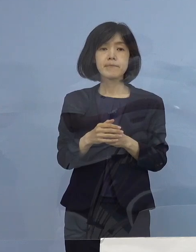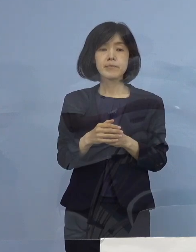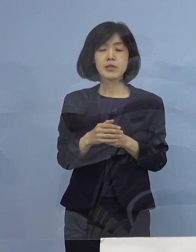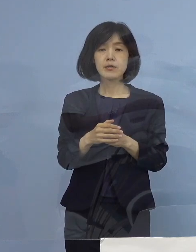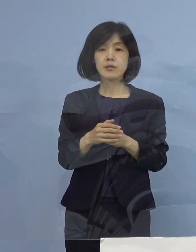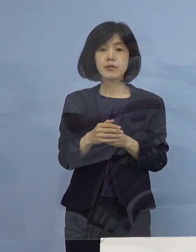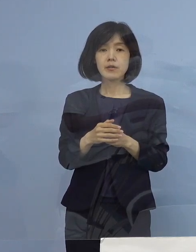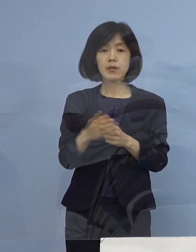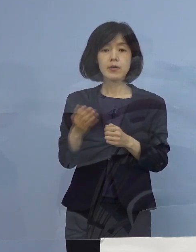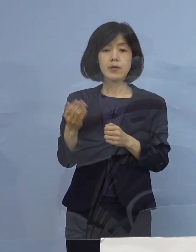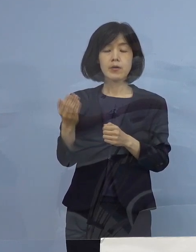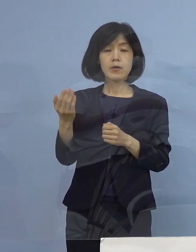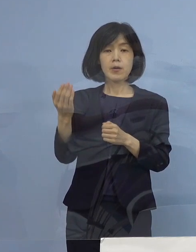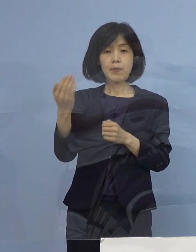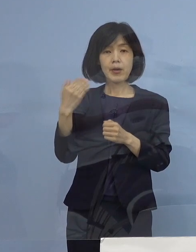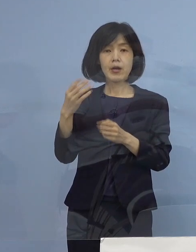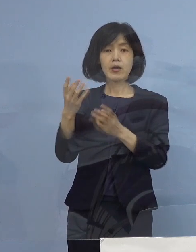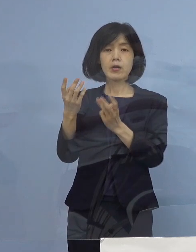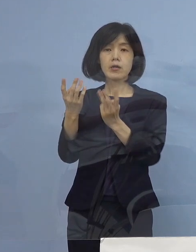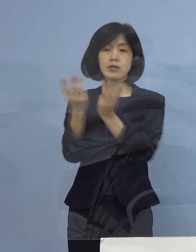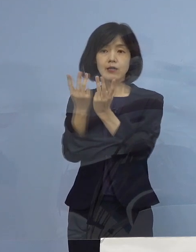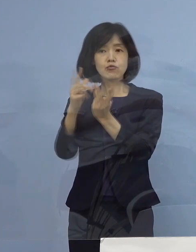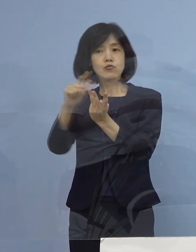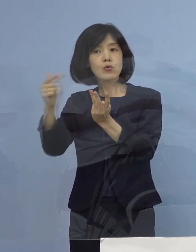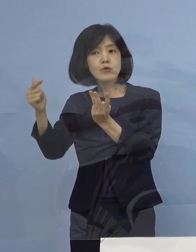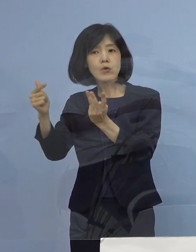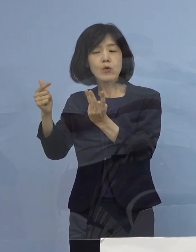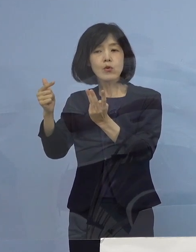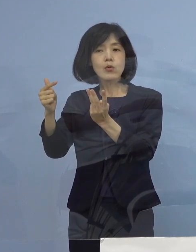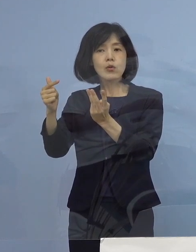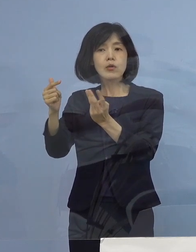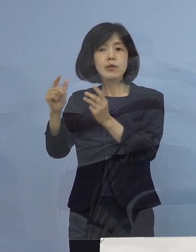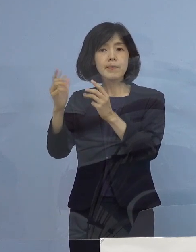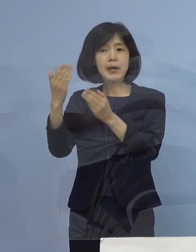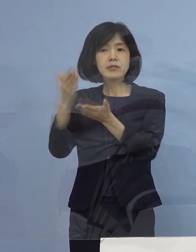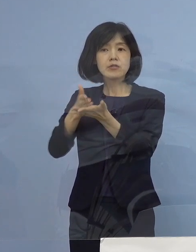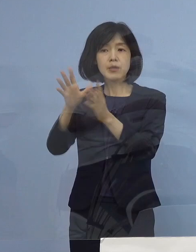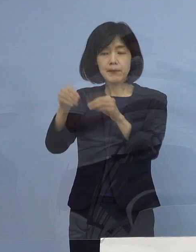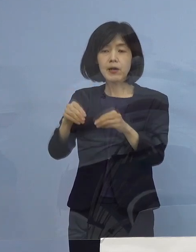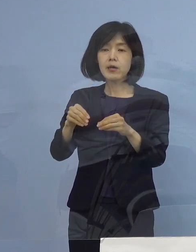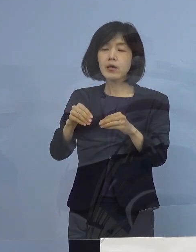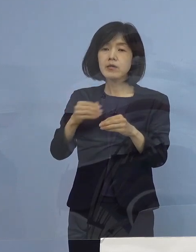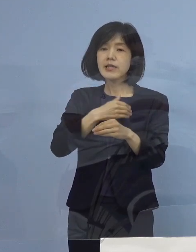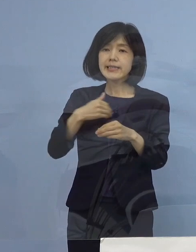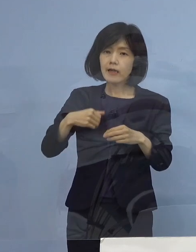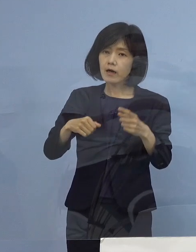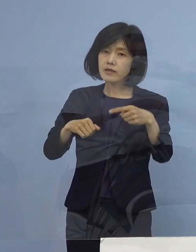答えを申し上げていて 出来たら三桁100ぐらいを目指していきたいと申し上げました